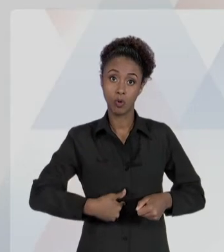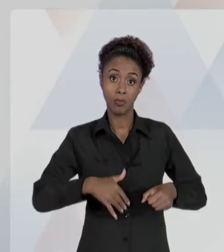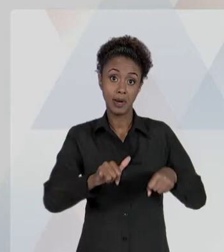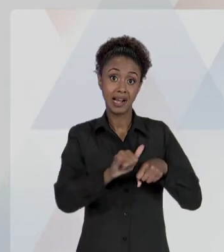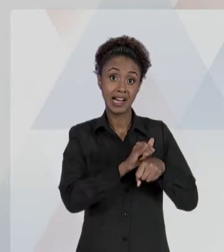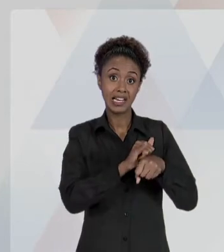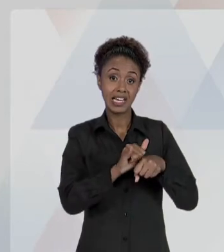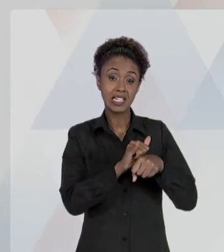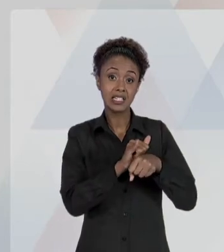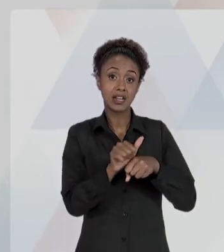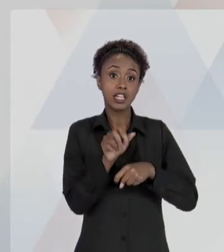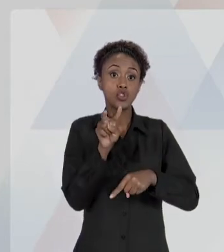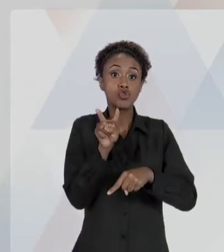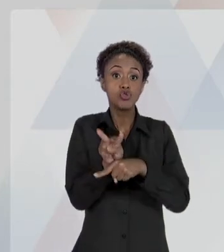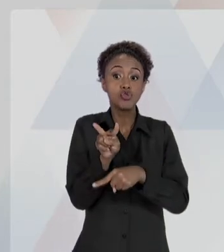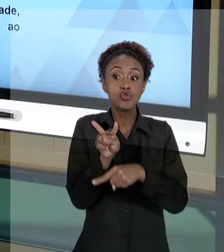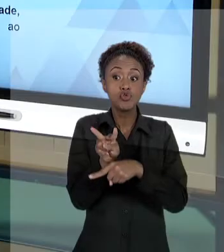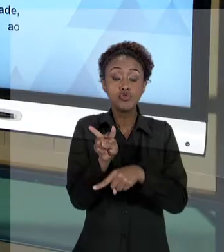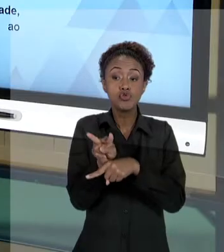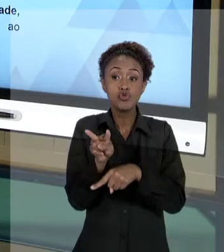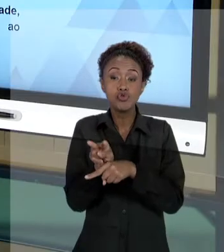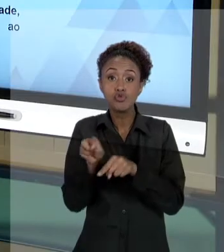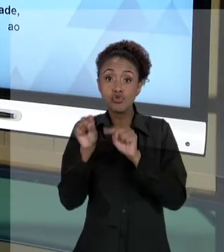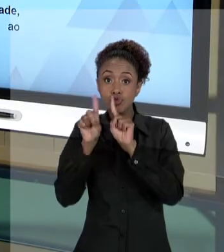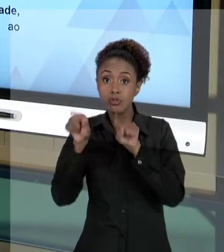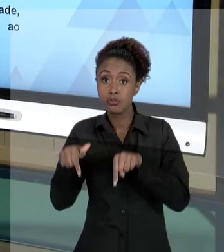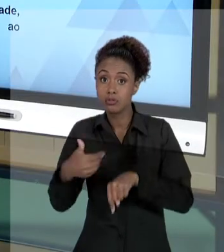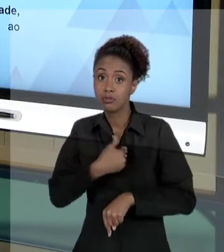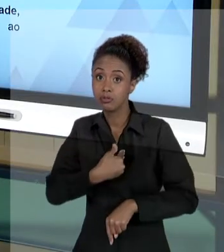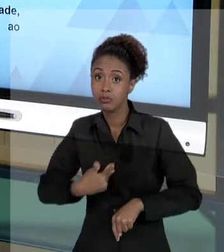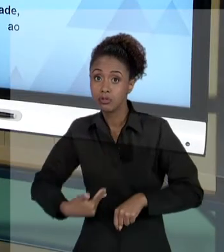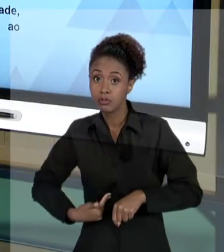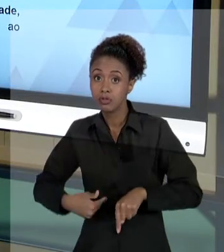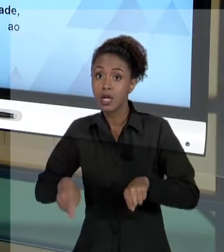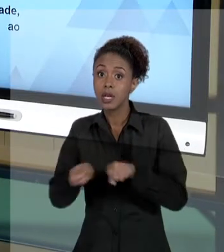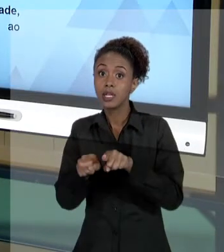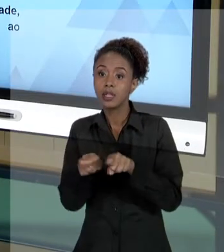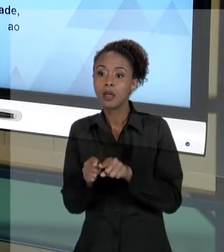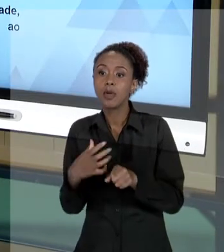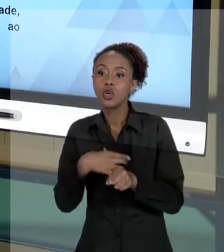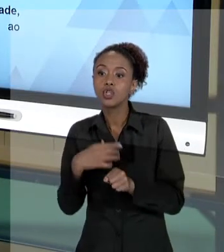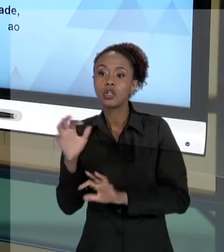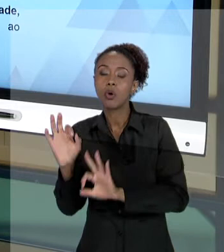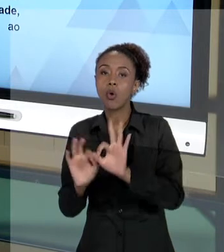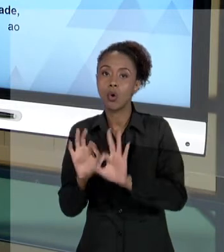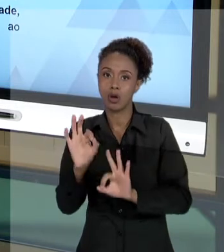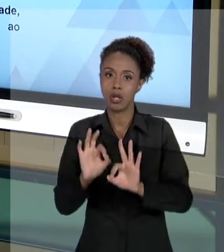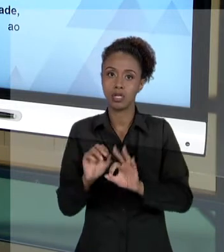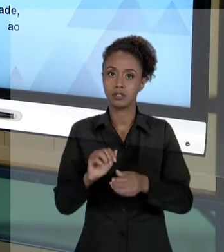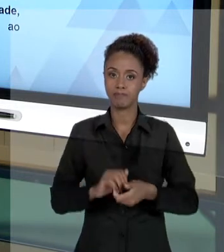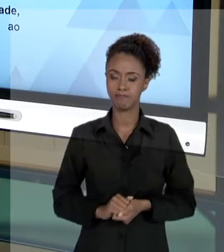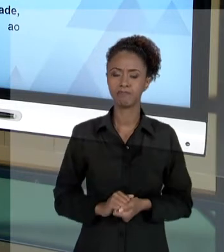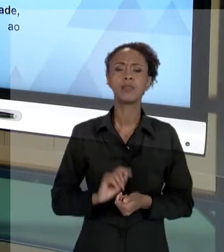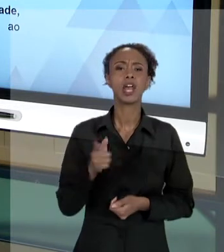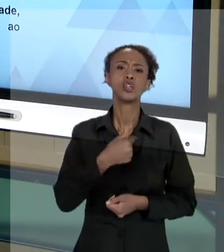[RAFAEL] NÓS JÁ FALAMOS, EM DIVERSOS ASPECTOS, DOS PRINCÍPIOS DA ADMINISTRAÇÃO PÚBLICA COMO NORTEADORES DO "AGIR PÚBLICO". ISSO SIGNIFICA O